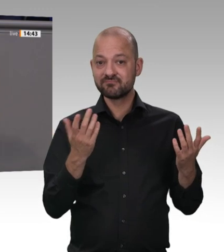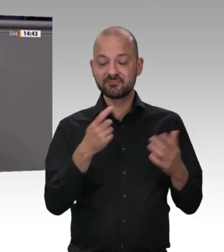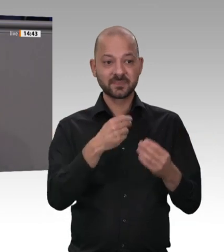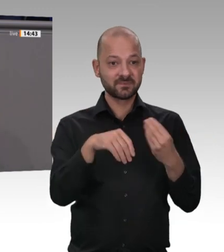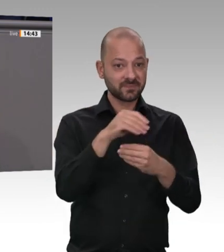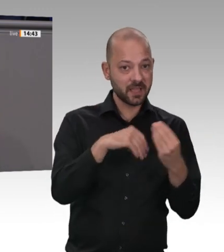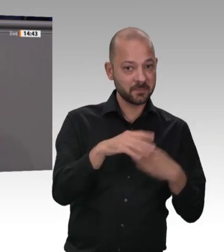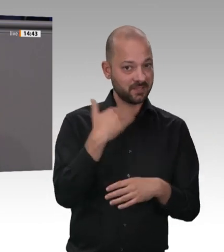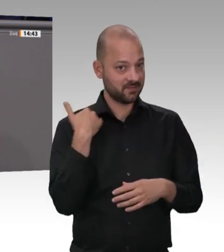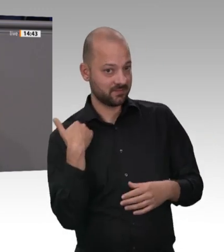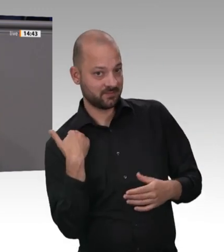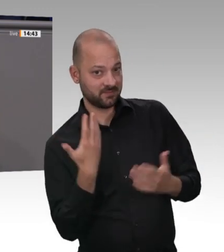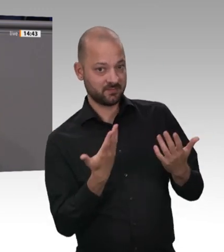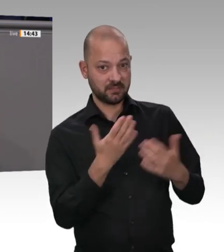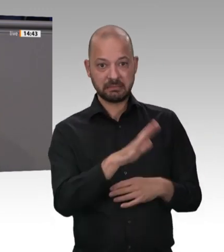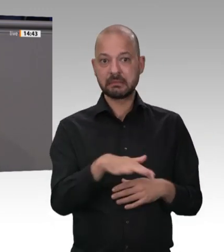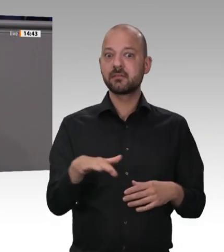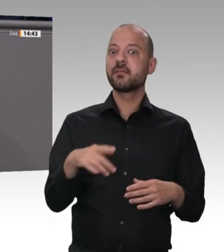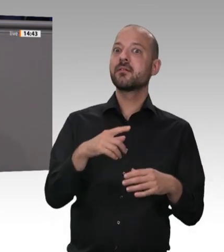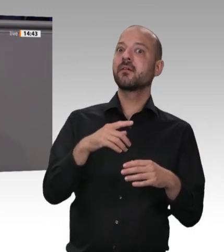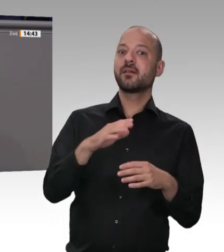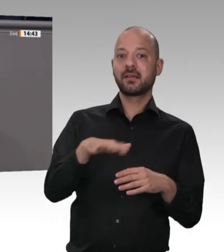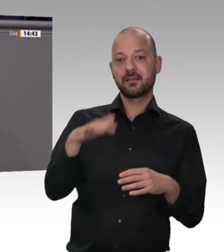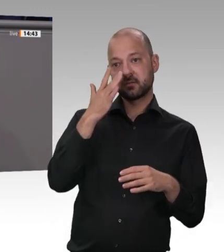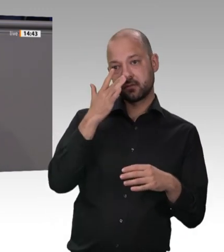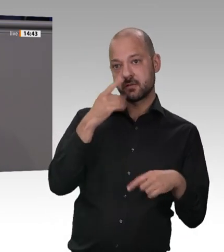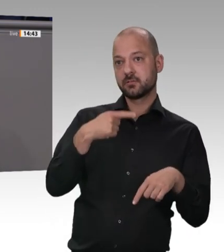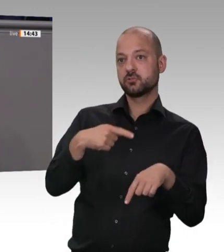in der Bundesrepublik Deutschland, dort in Gütersloh, die jetzt die Kosten der